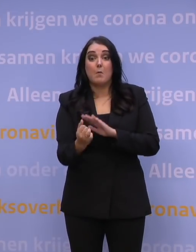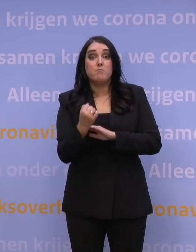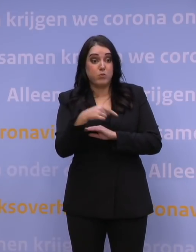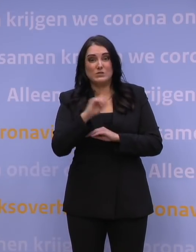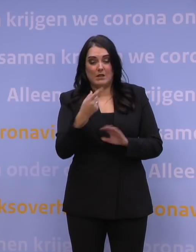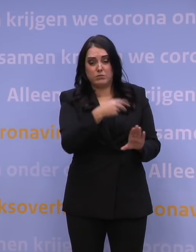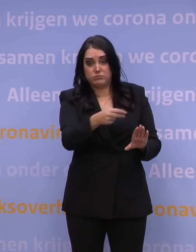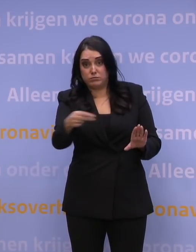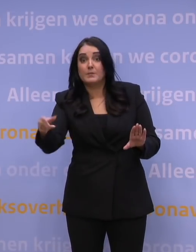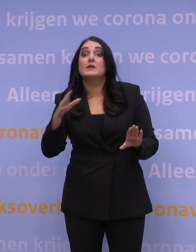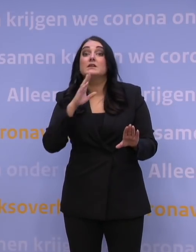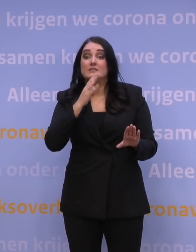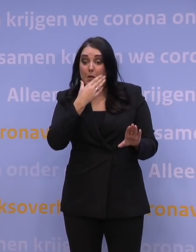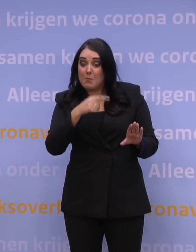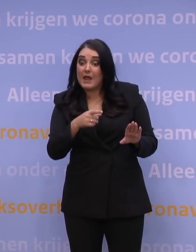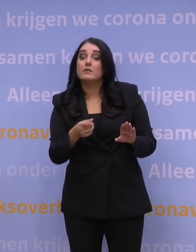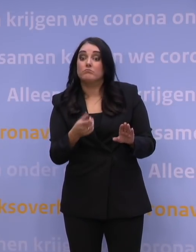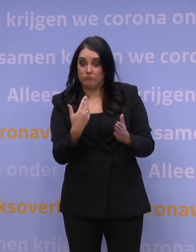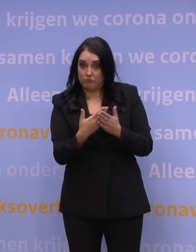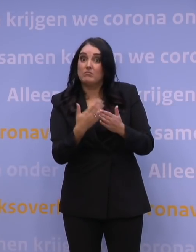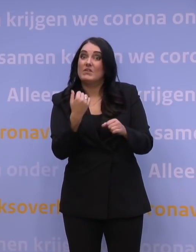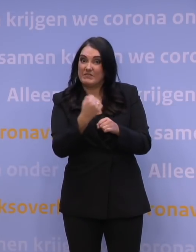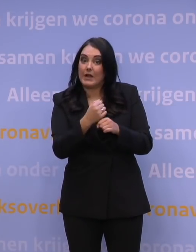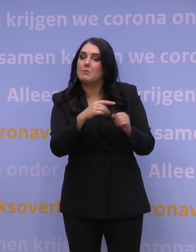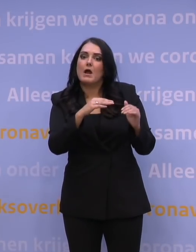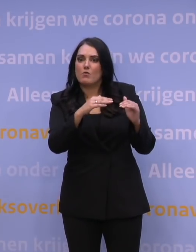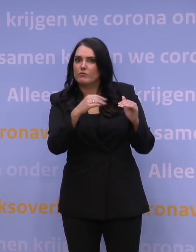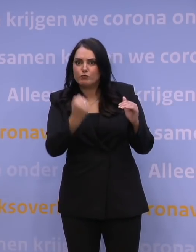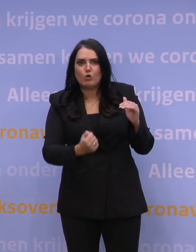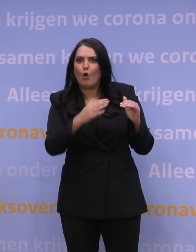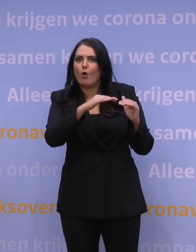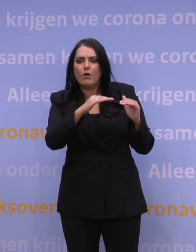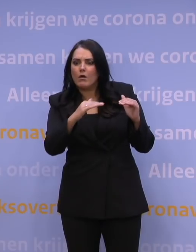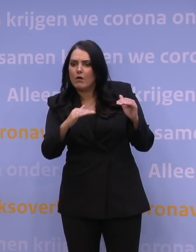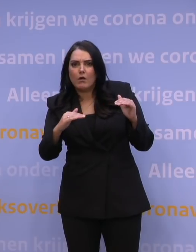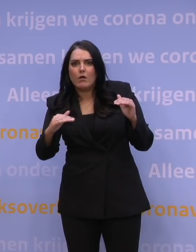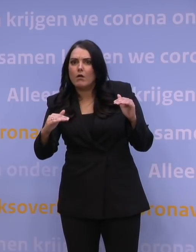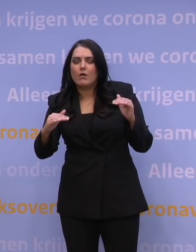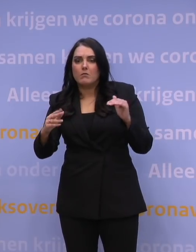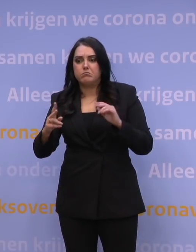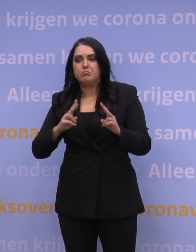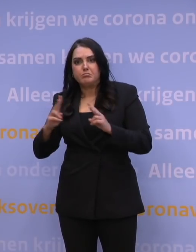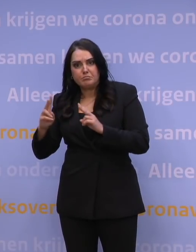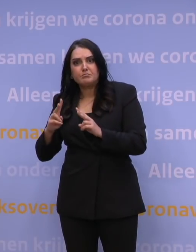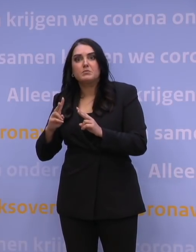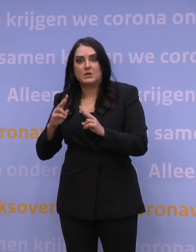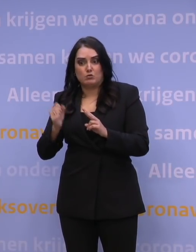stel dat ook daarvan weer de effectiviteit zou afnemen over de loop van de tijd, en stel dat dat best ook wel snel gaat,